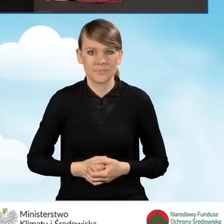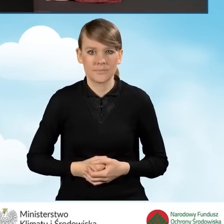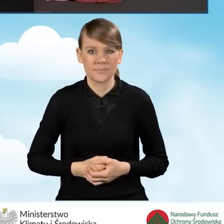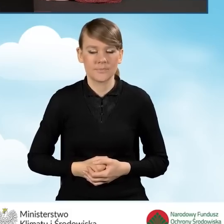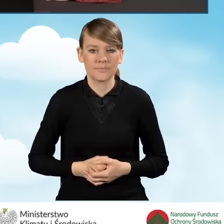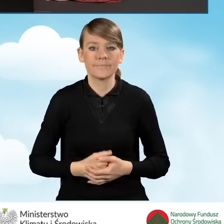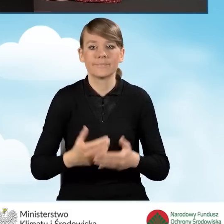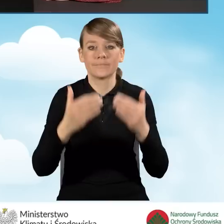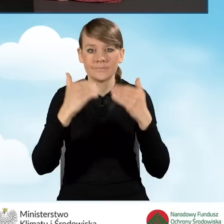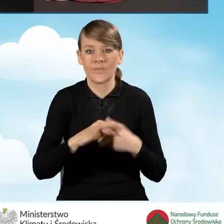Podać jego PESEL.